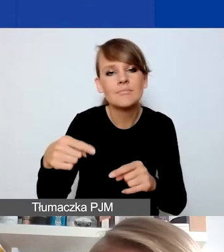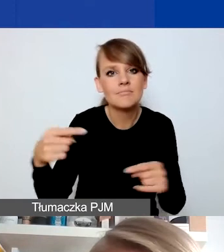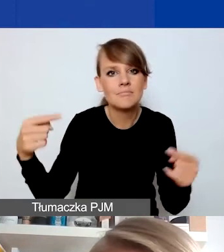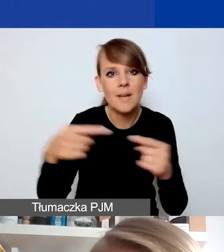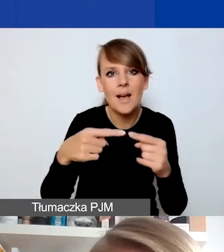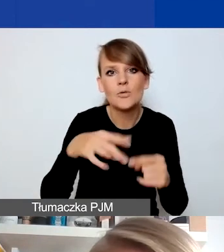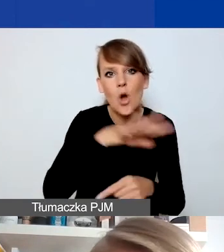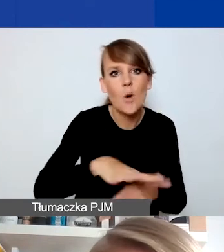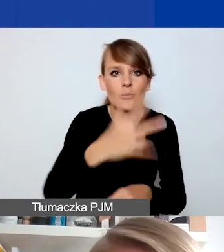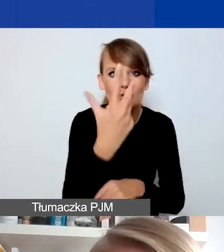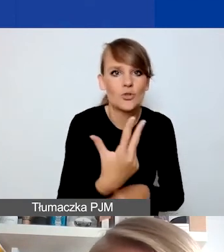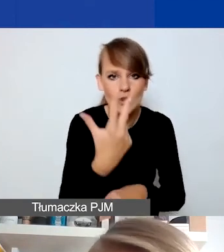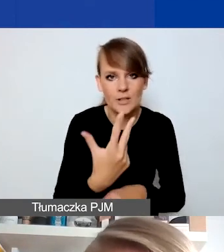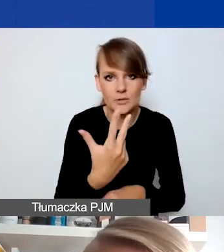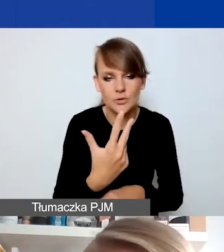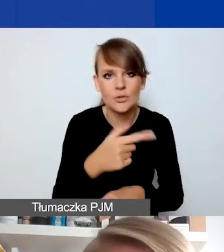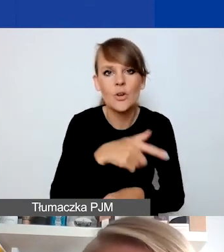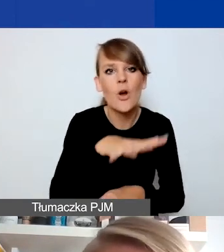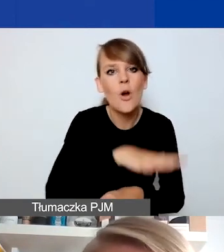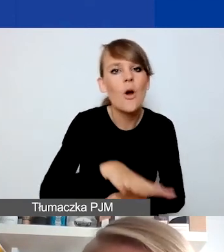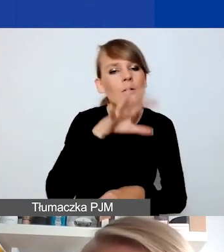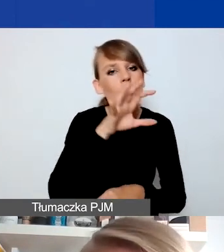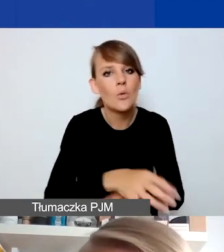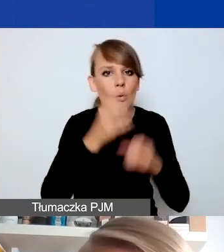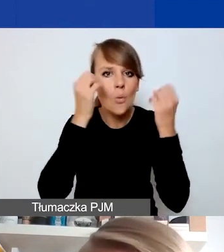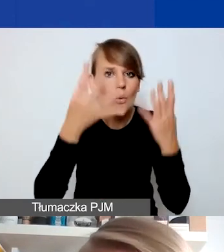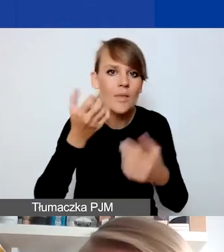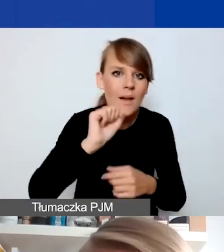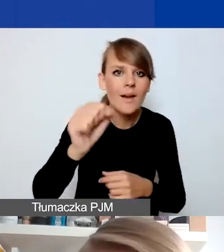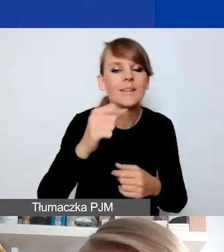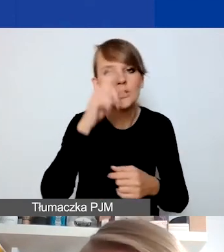bo to jest obszar dotyczący kultury demokratycznej i zaangażowania społecznego,